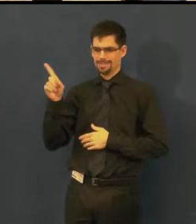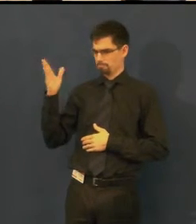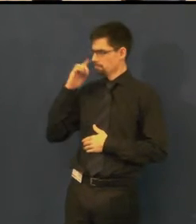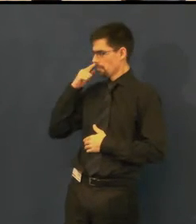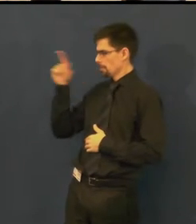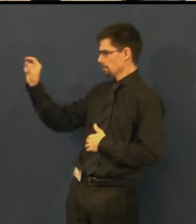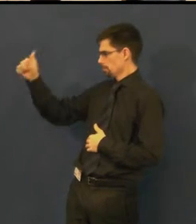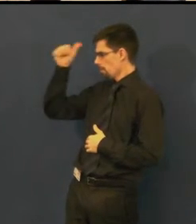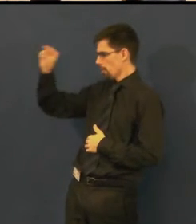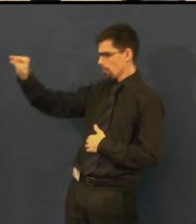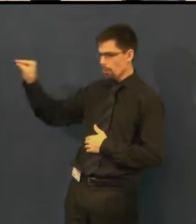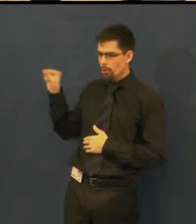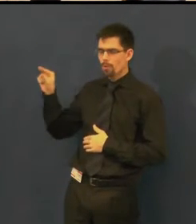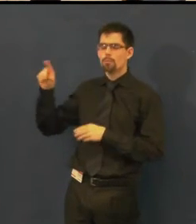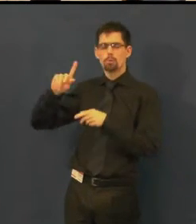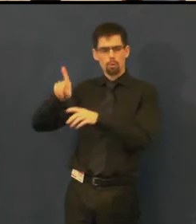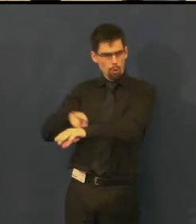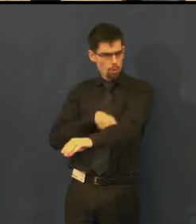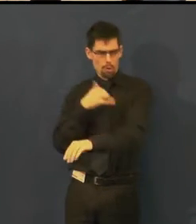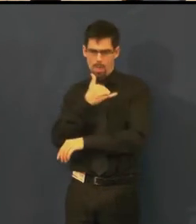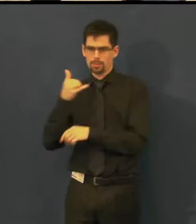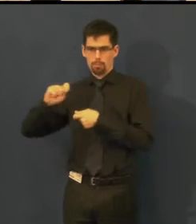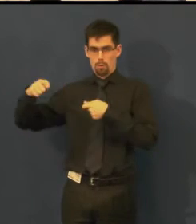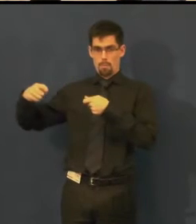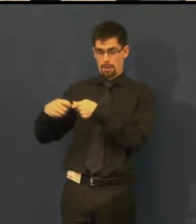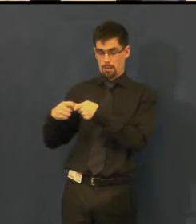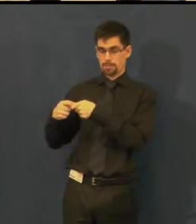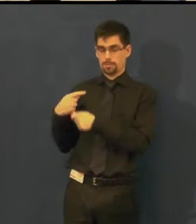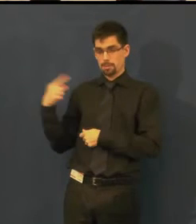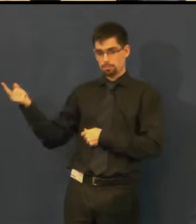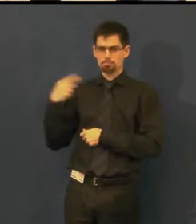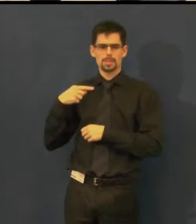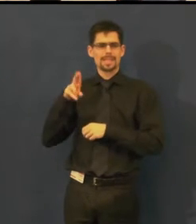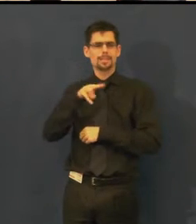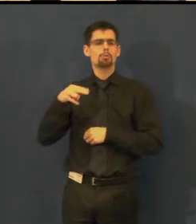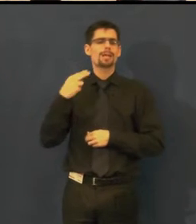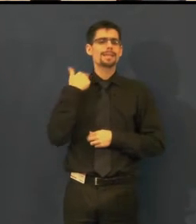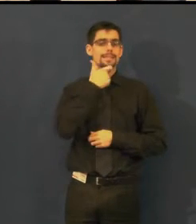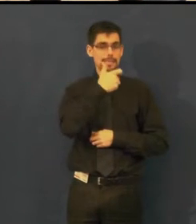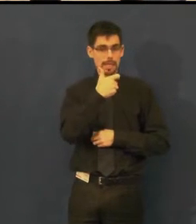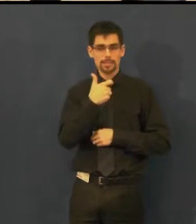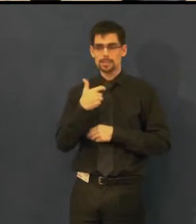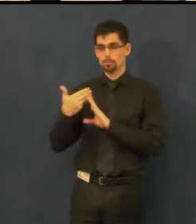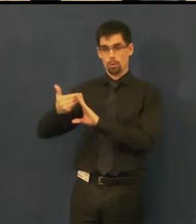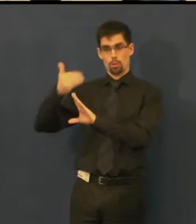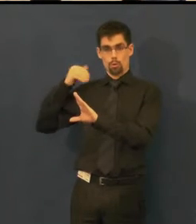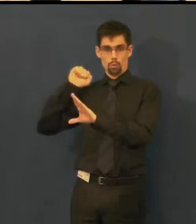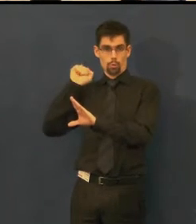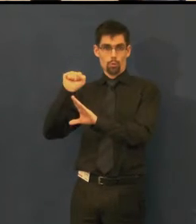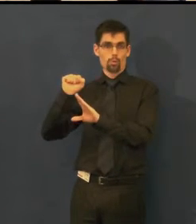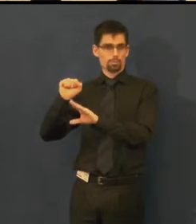s kterou spolupracujeme dlouhou dobu na titulkování v angličtině.